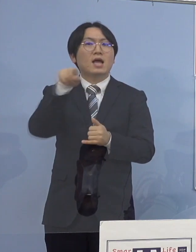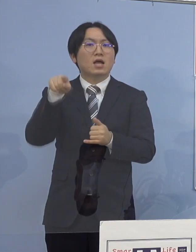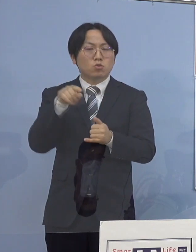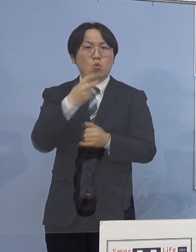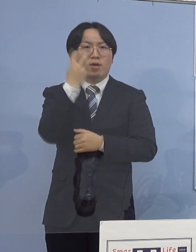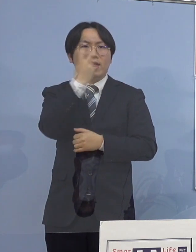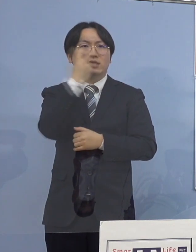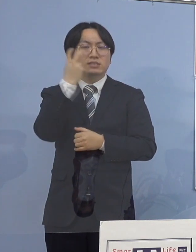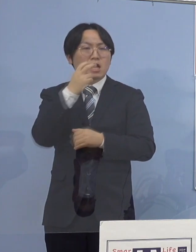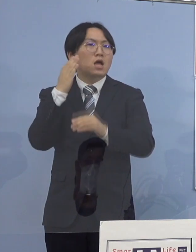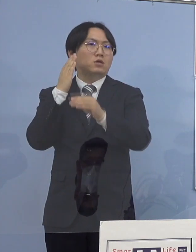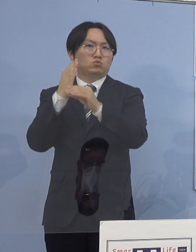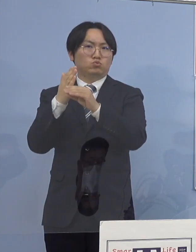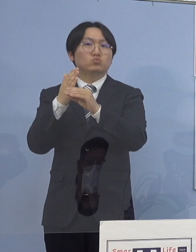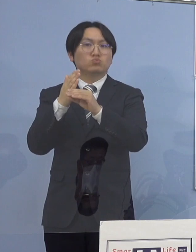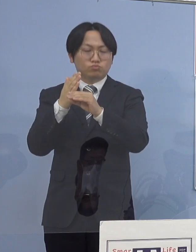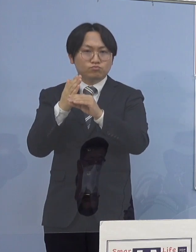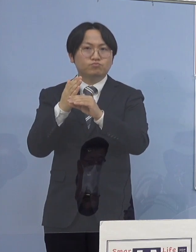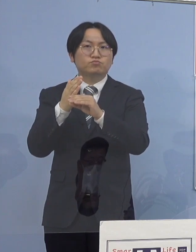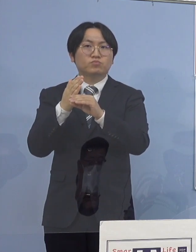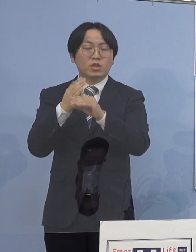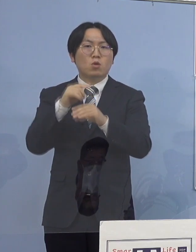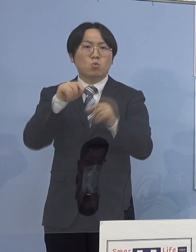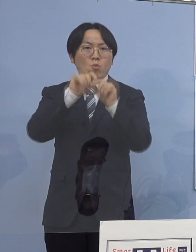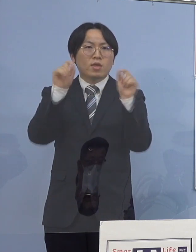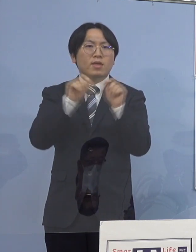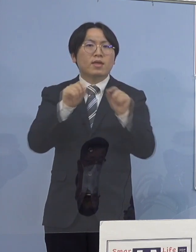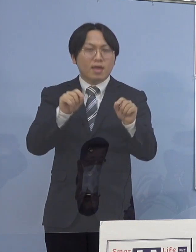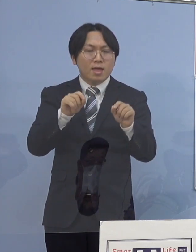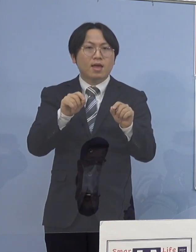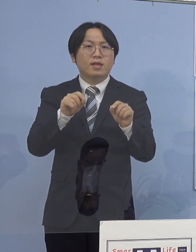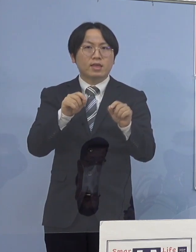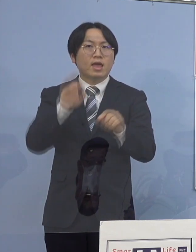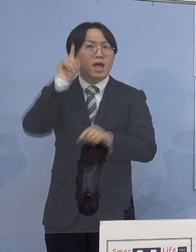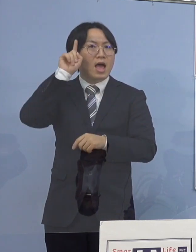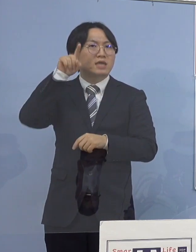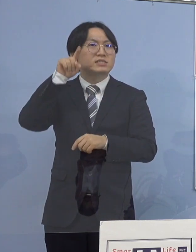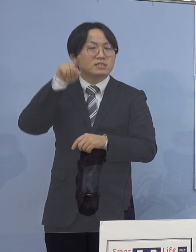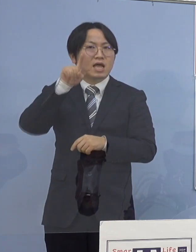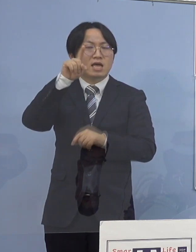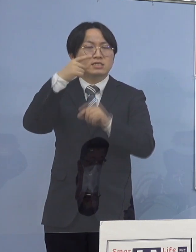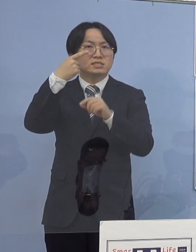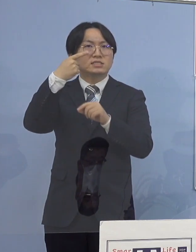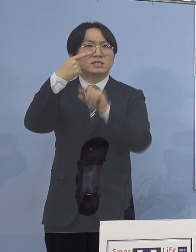この結果を踏まえ 明日1月31日でありますが